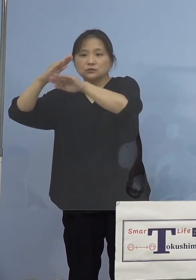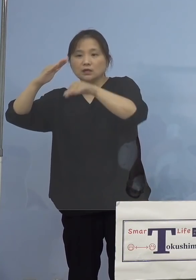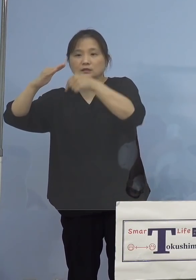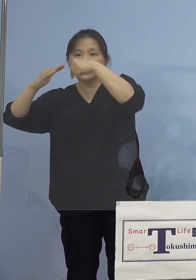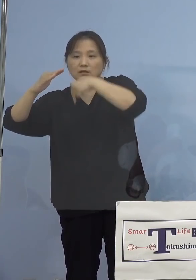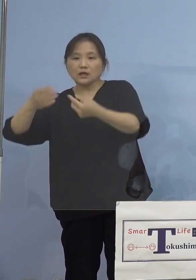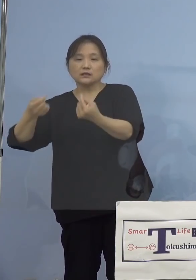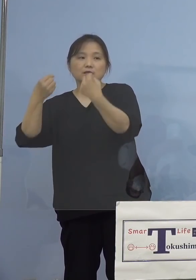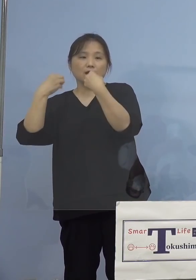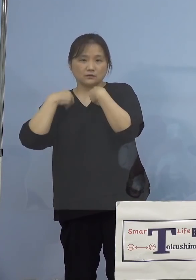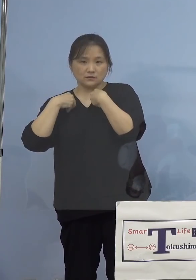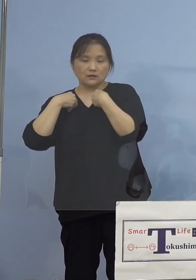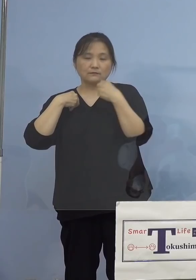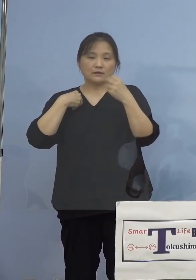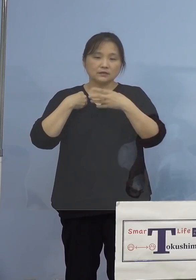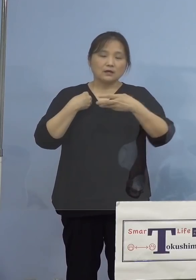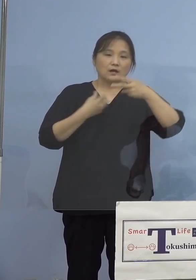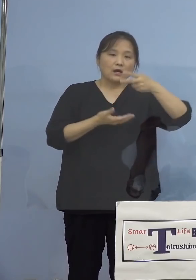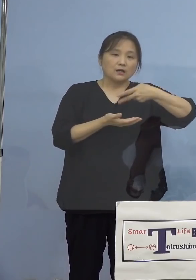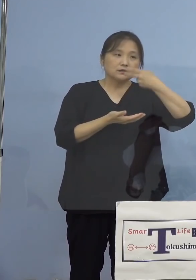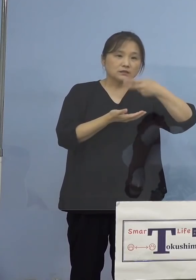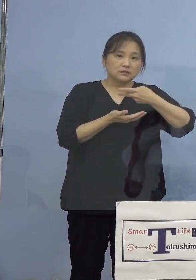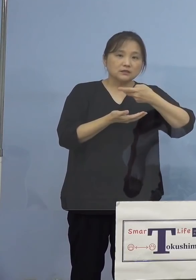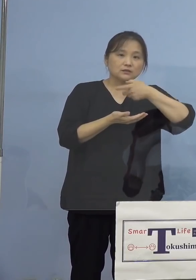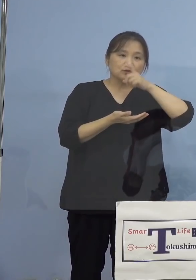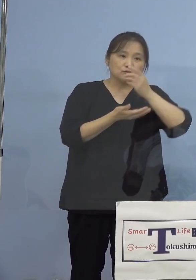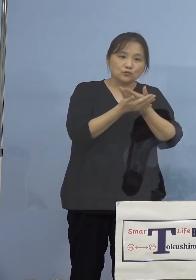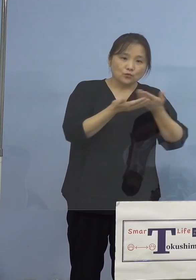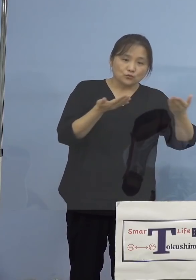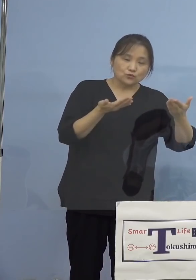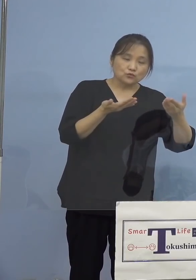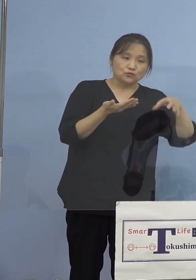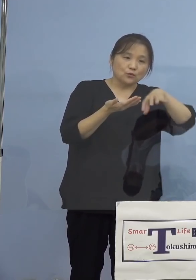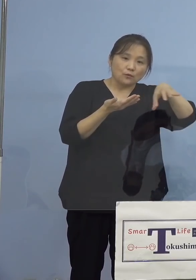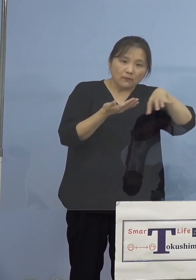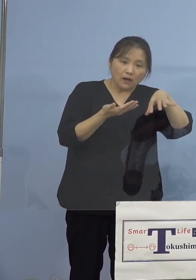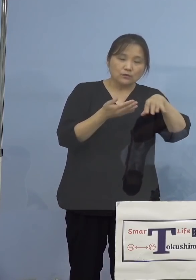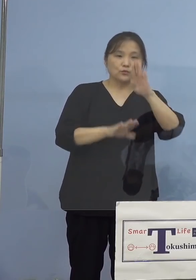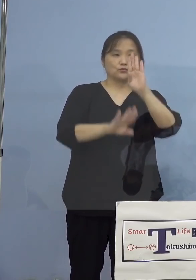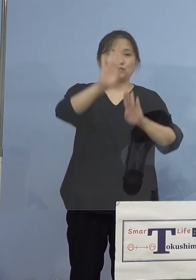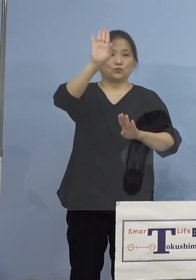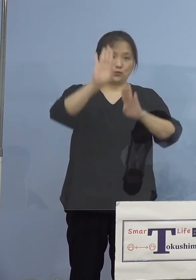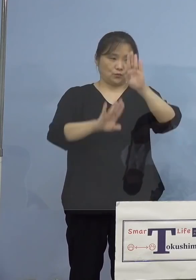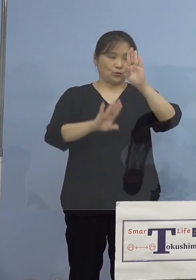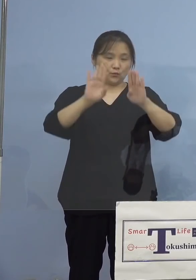そして飲食飲の場のトレンド状況を ご覧いただいたところであります